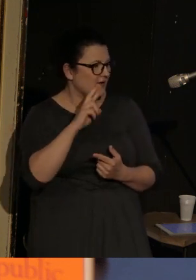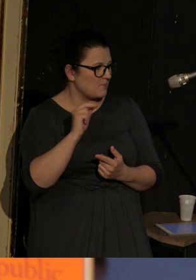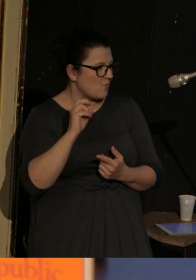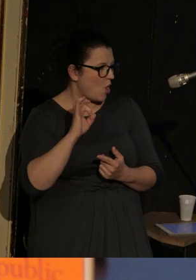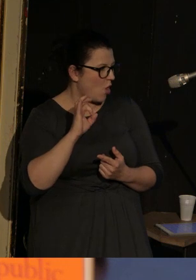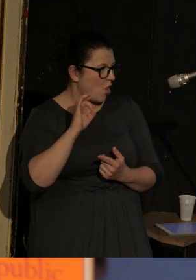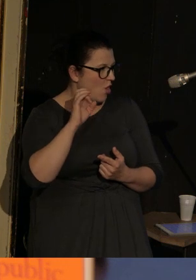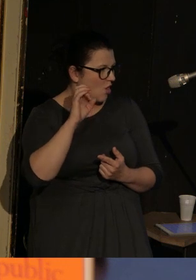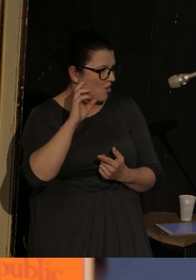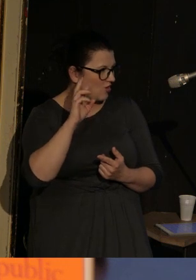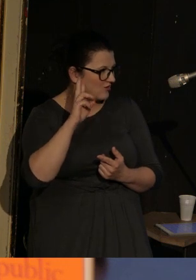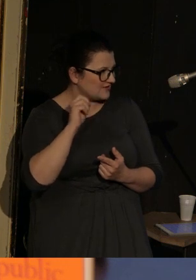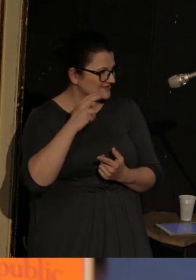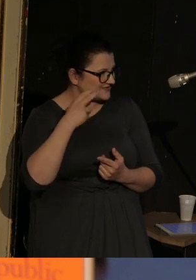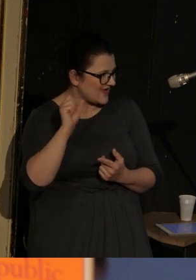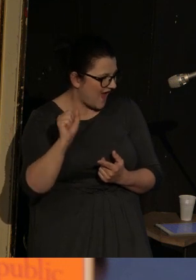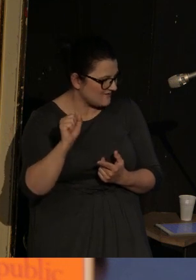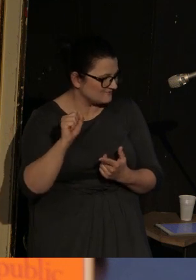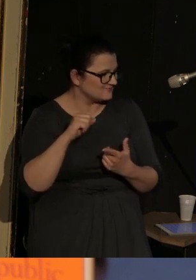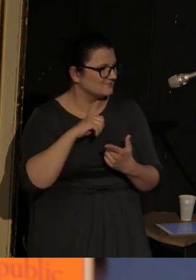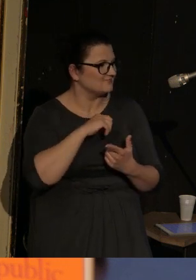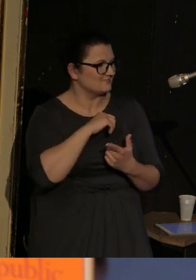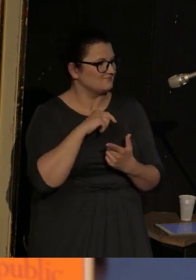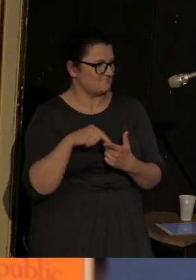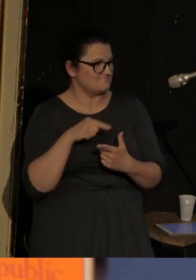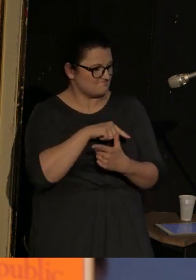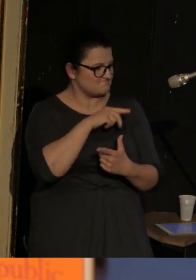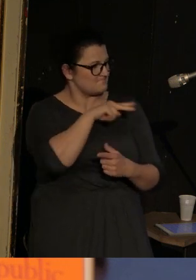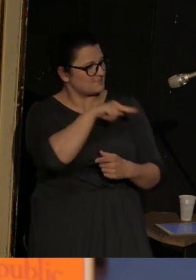Ta konstrukcja może się wydawać dziwna, ale tak naprawdę chodzi o to, że